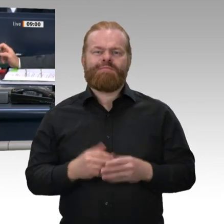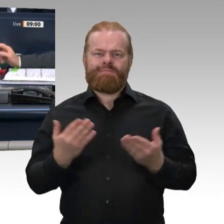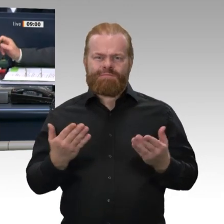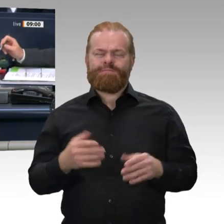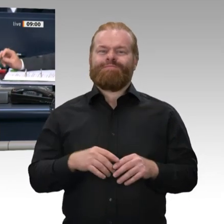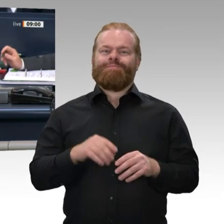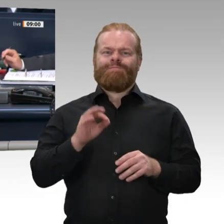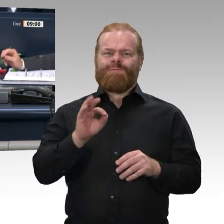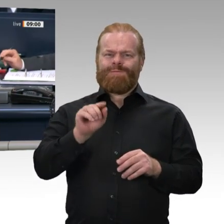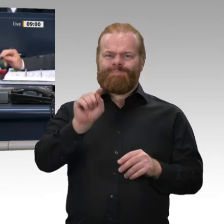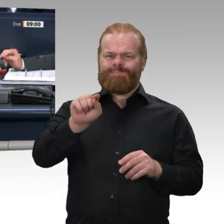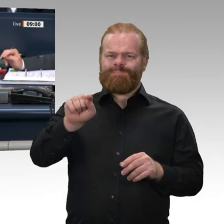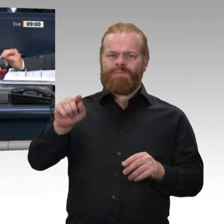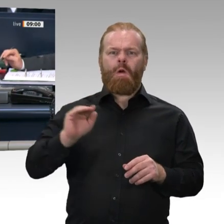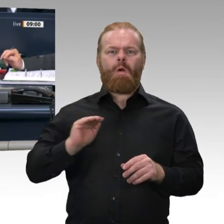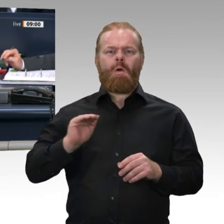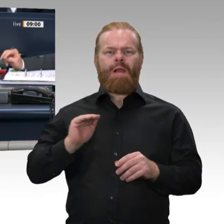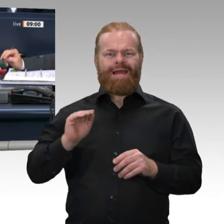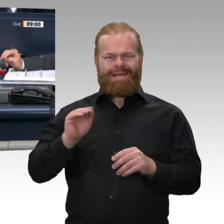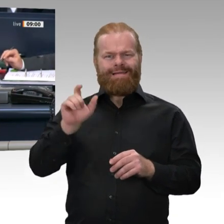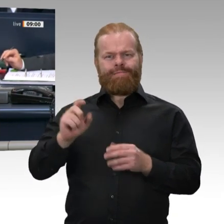Kollege Tobias Zech als Mitglied des Deutschen Bundestages nachgerückt.